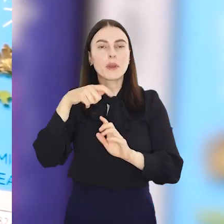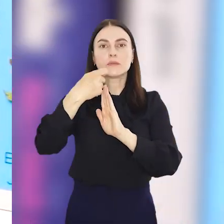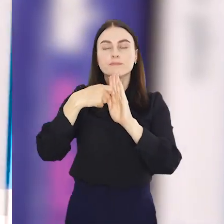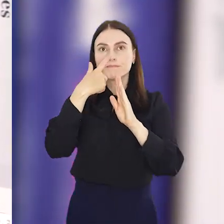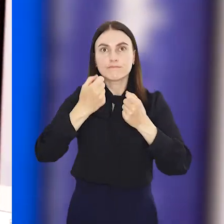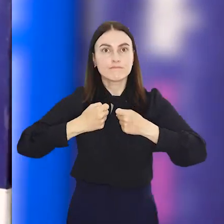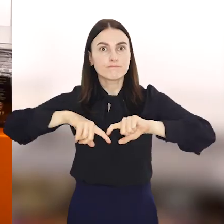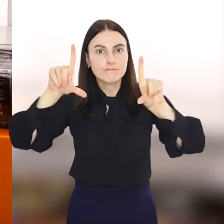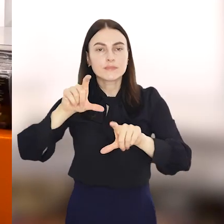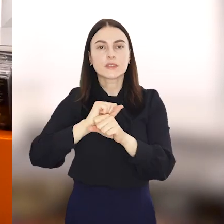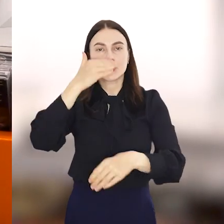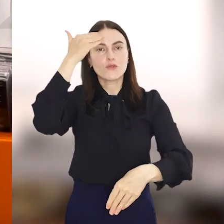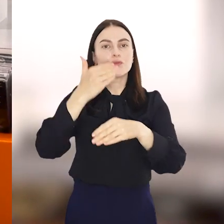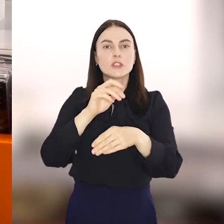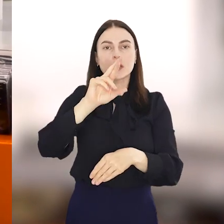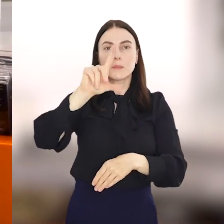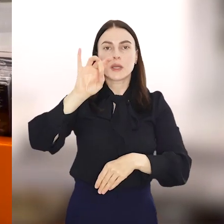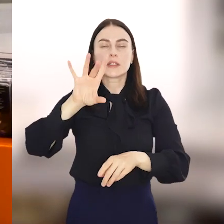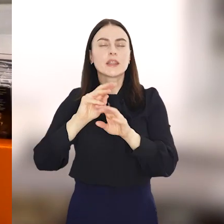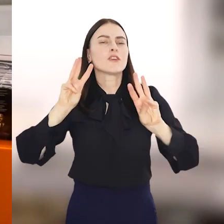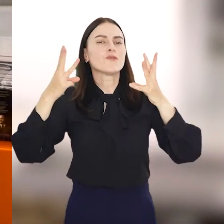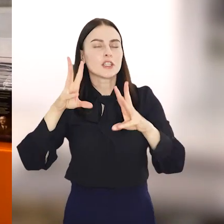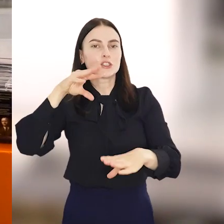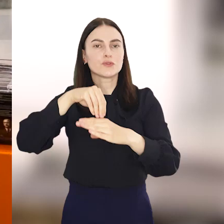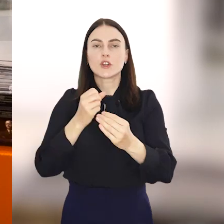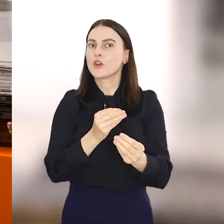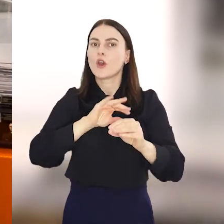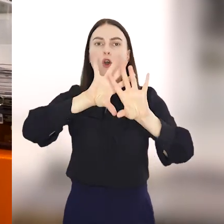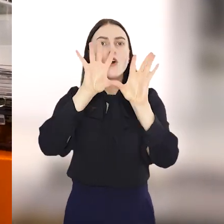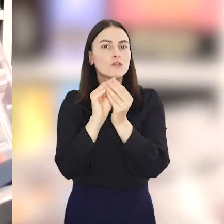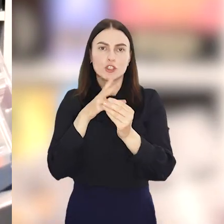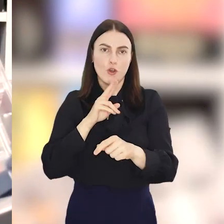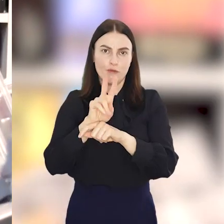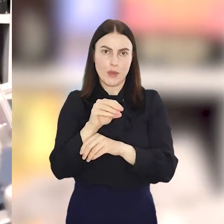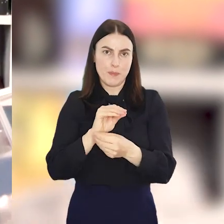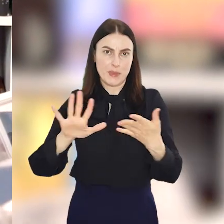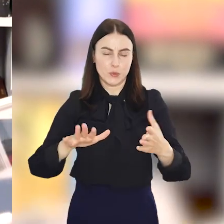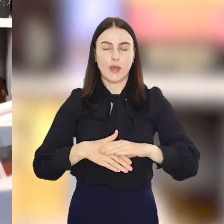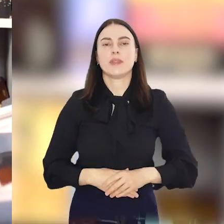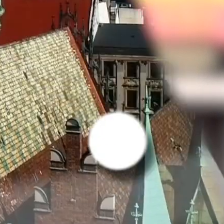seans niespodzianka, wieczór RPG czy warsztaty, a na wszystko wstęp jest wolny.